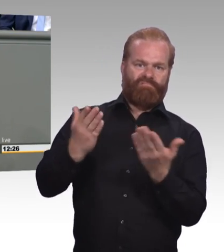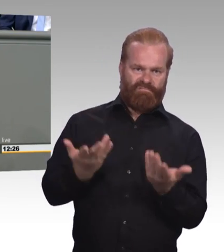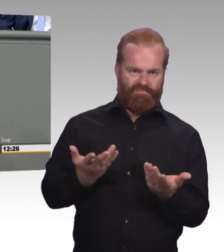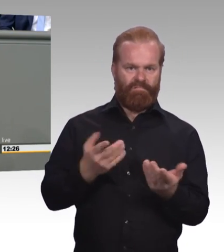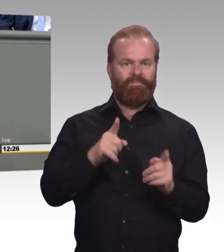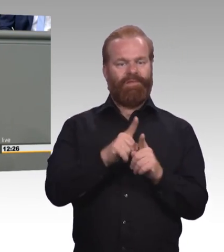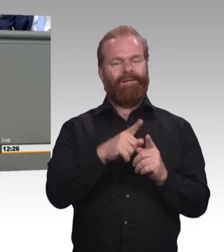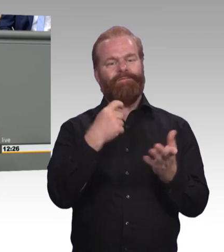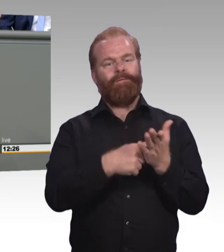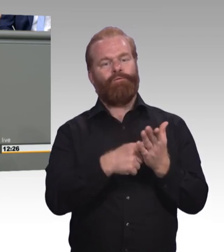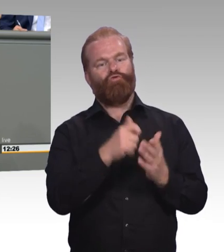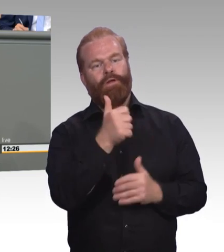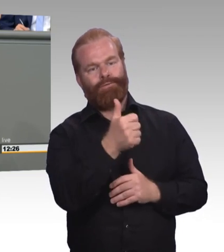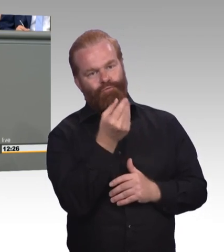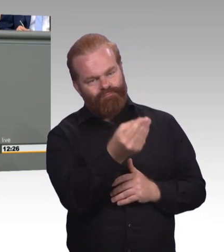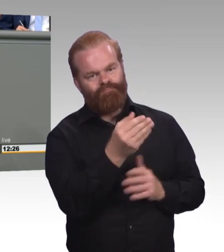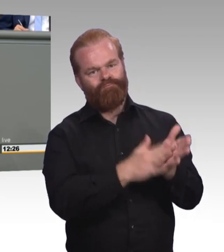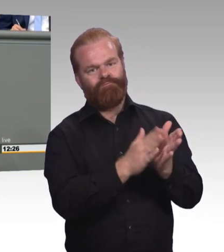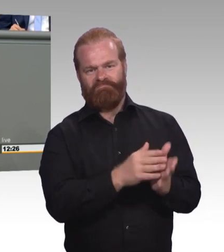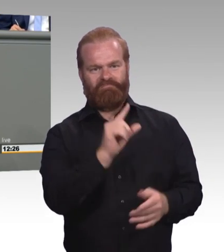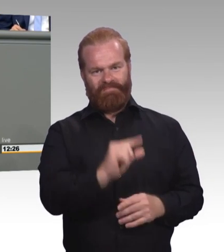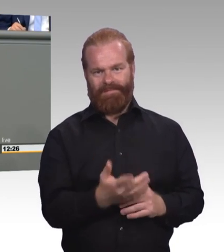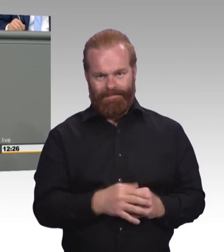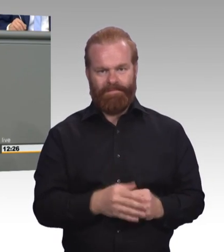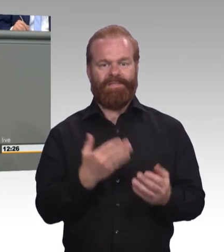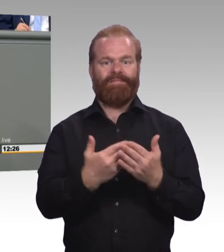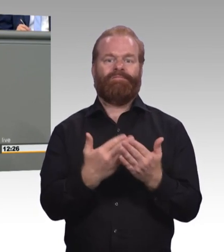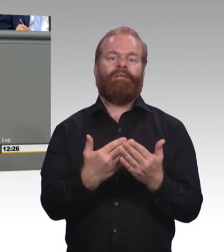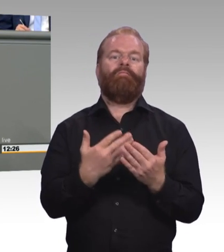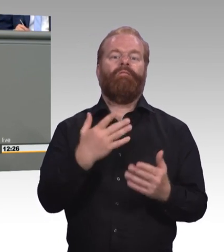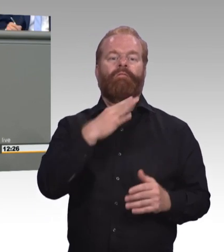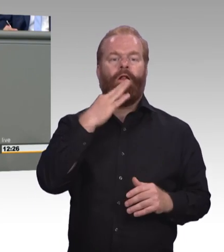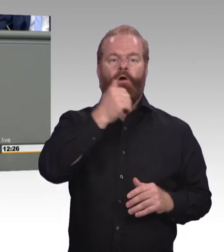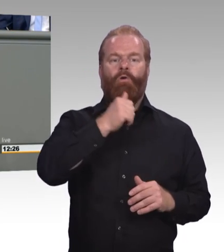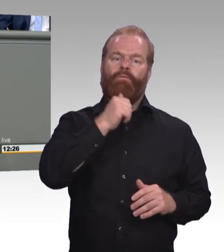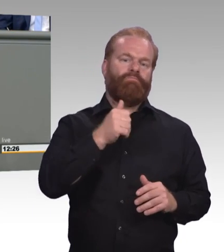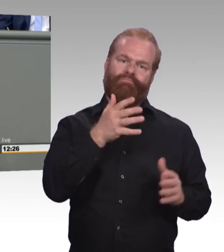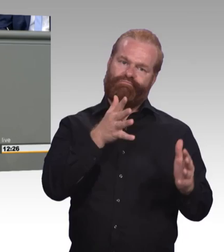Und jetzt verstehen Sie mich bitteschön nicht falsch, dass immer mehr Menschen in Deutschland die Möglichkeit haben ein Studium anzufangen